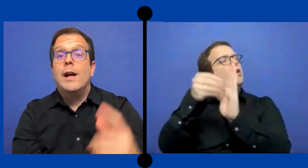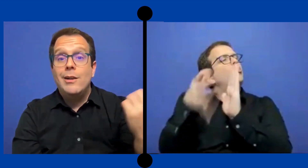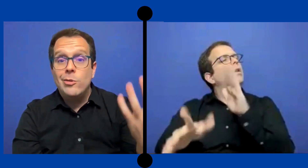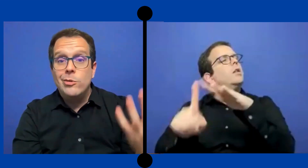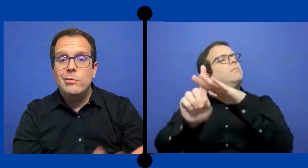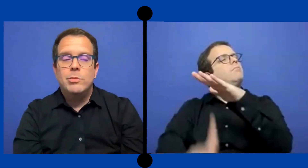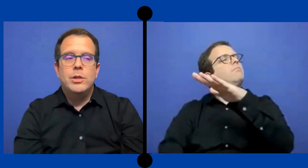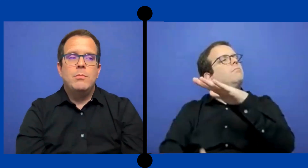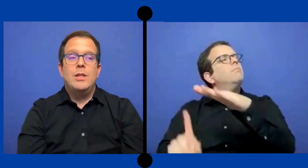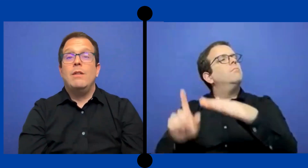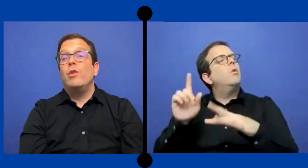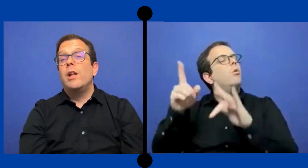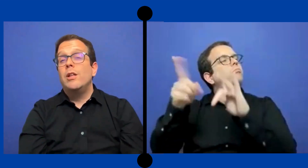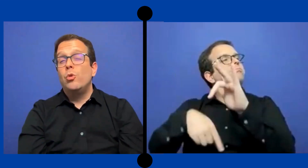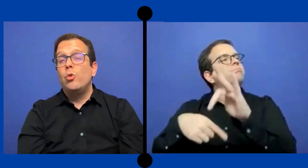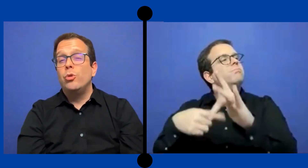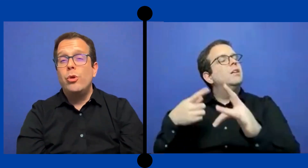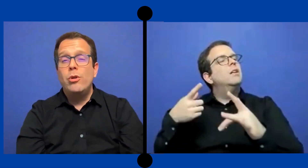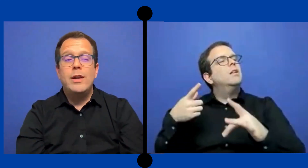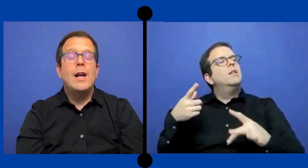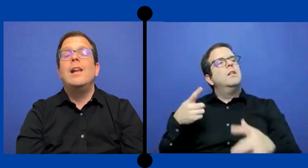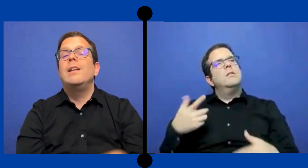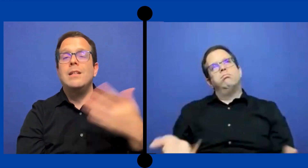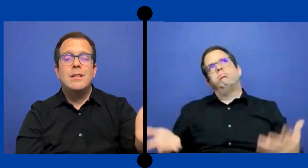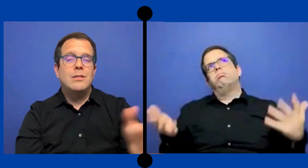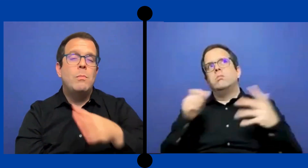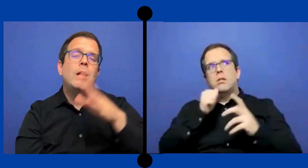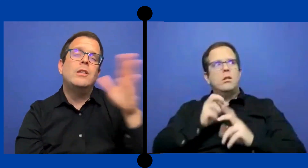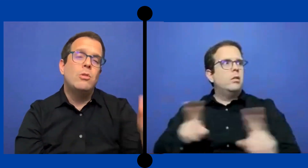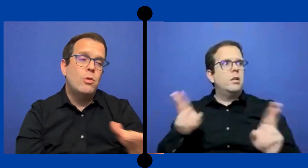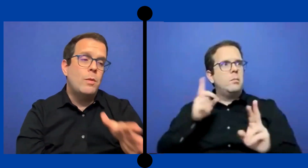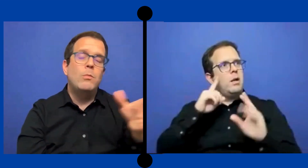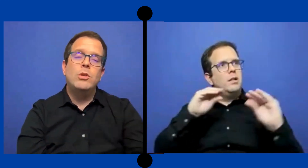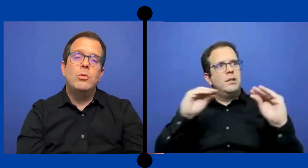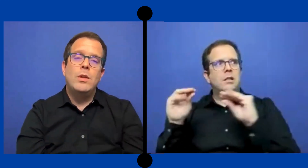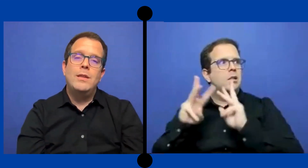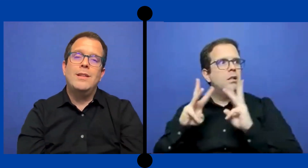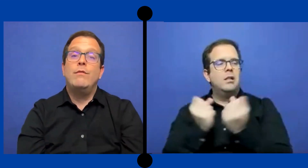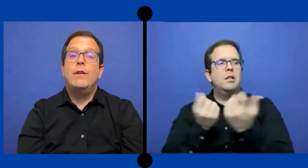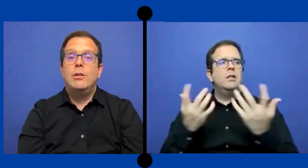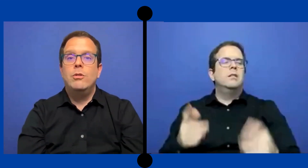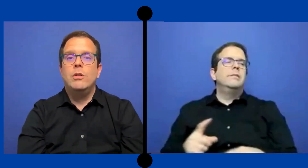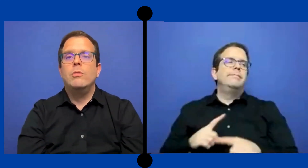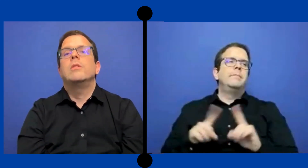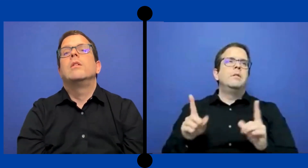porque pues está fuera de tu control que alguien ya sé un ... maestro o el mismo estudiante te faltó entonces